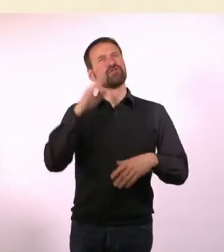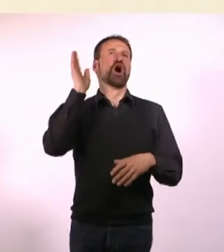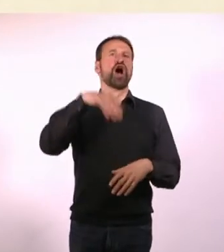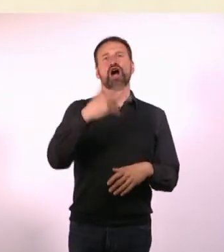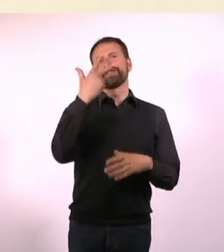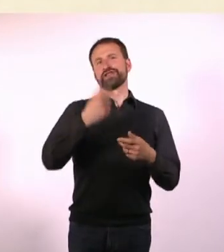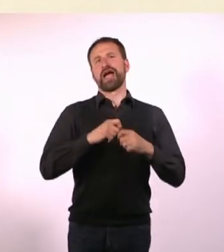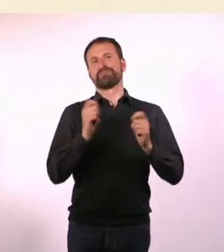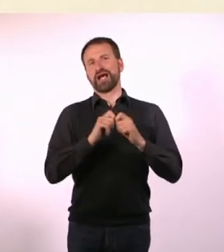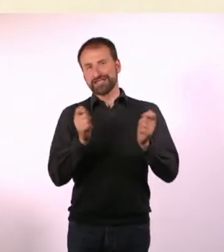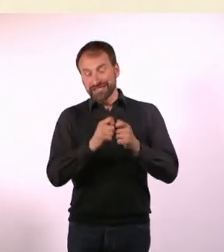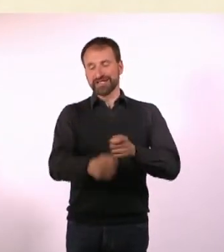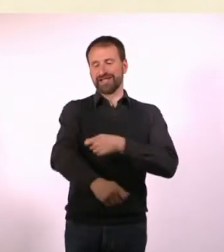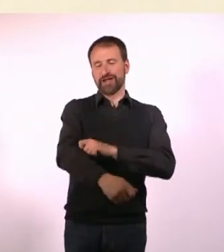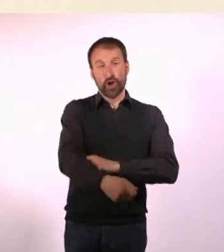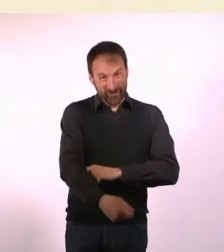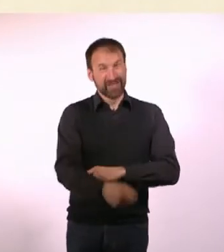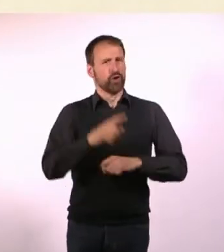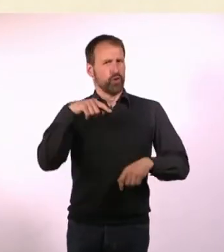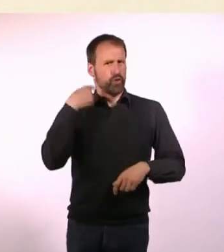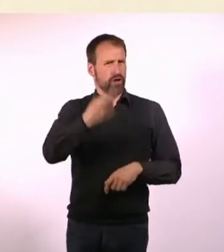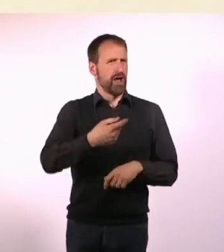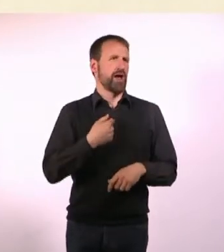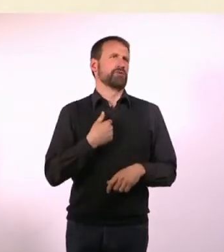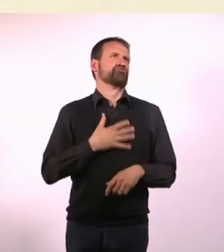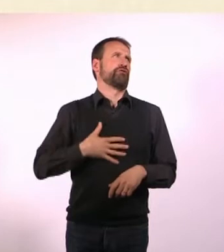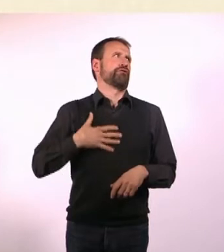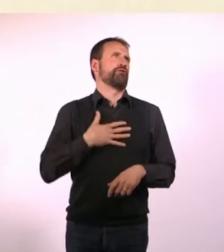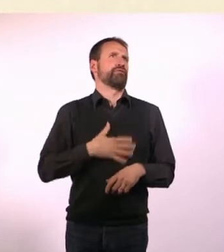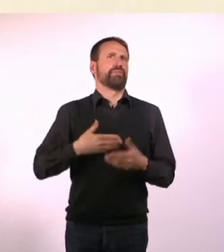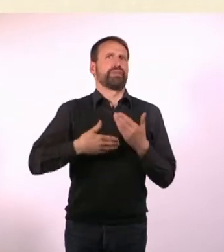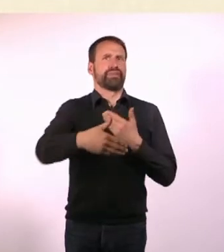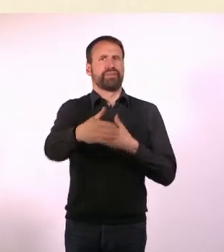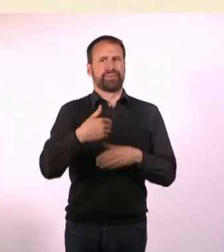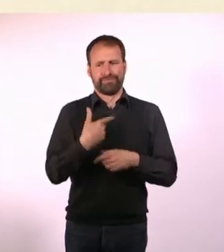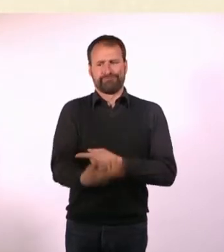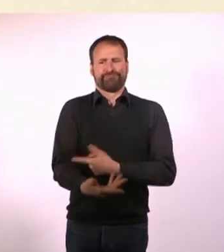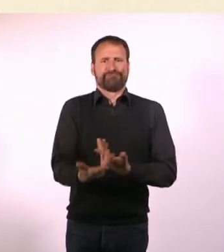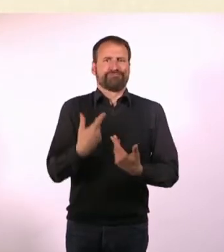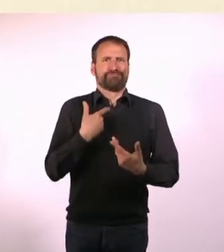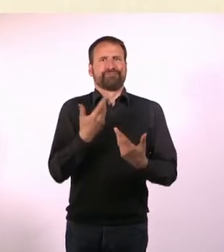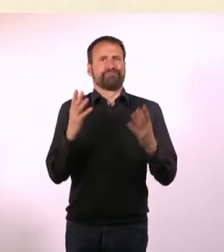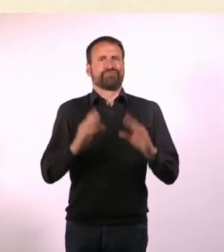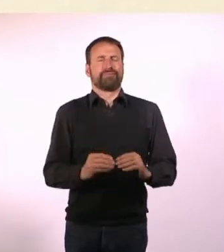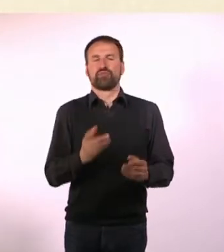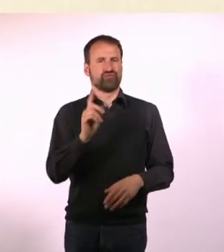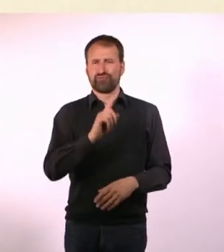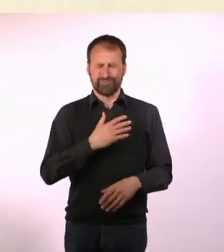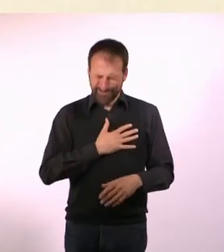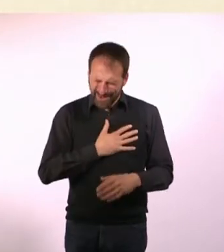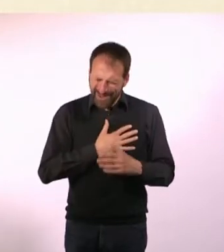Und dann schäme ich mich dafür den Rest meines Lebens, wenn ich draufschau. Sondern das ist mir wirklich eine Herzensangelegenheit und sehr wichtig.